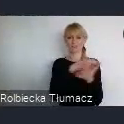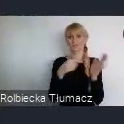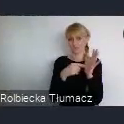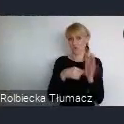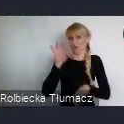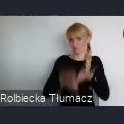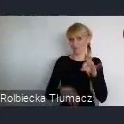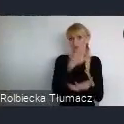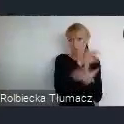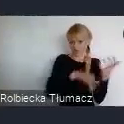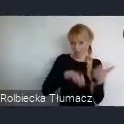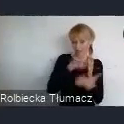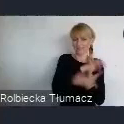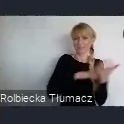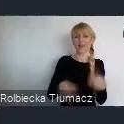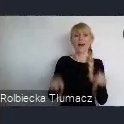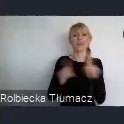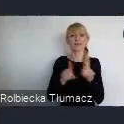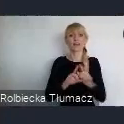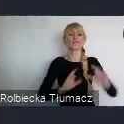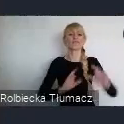ale również wydarzenia tej skali lokalnej.